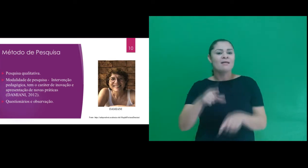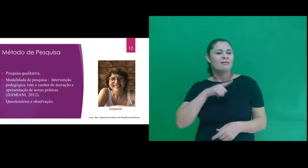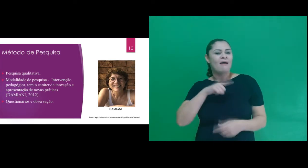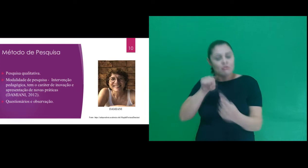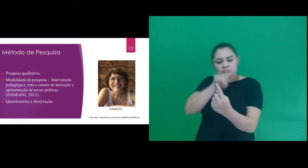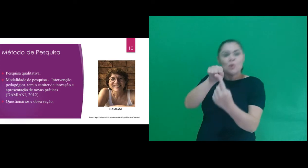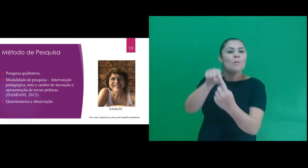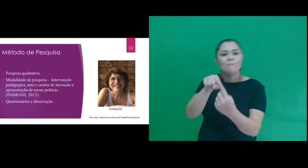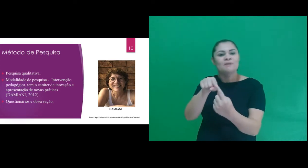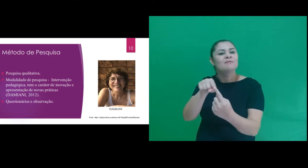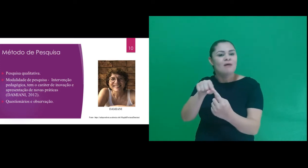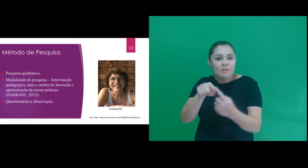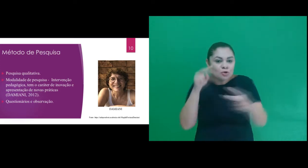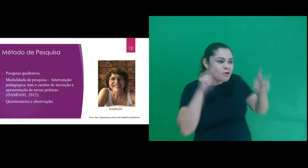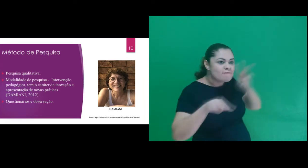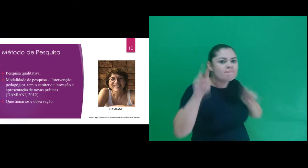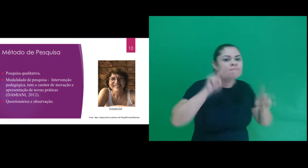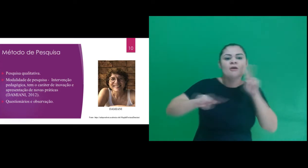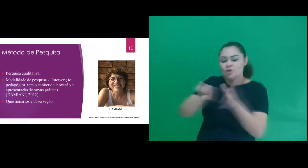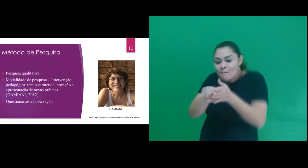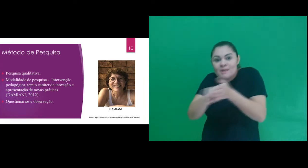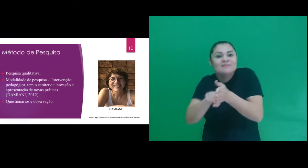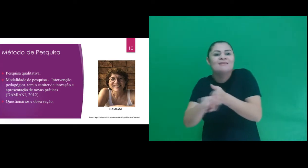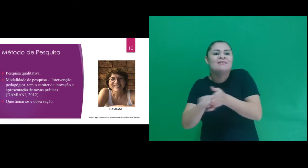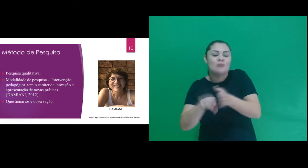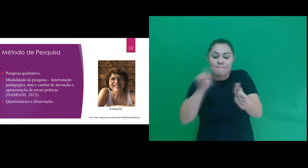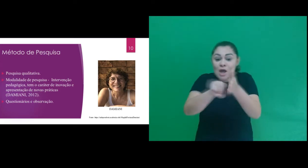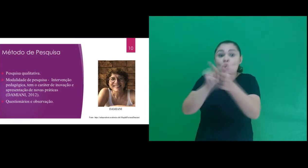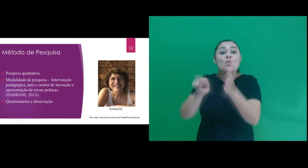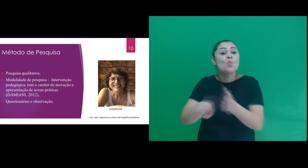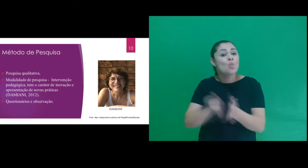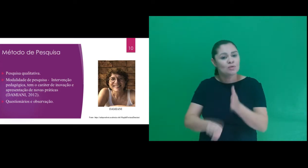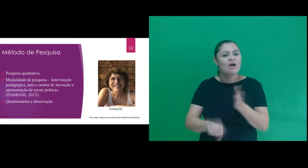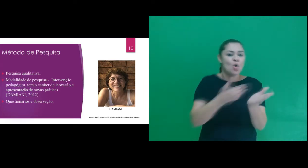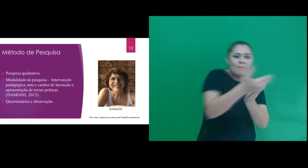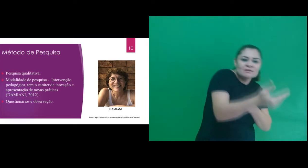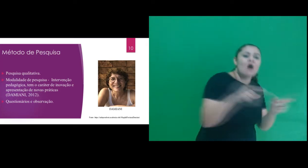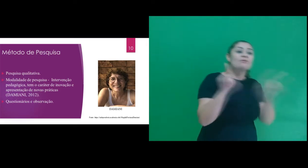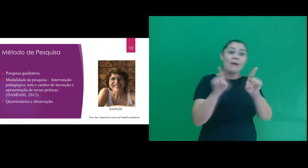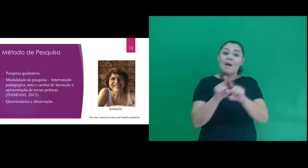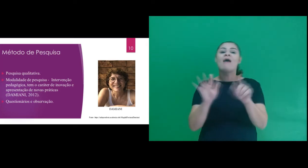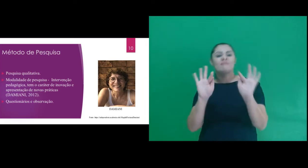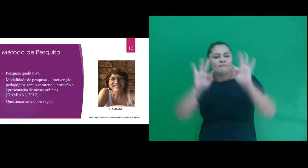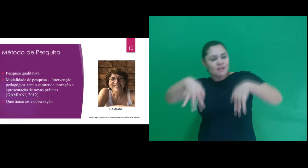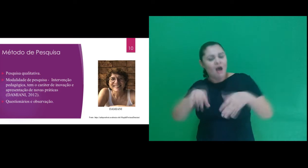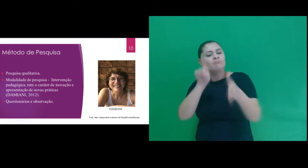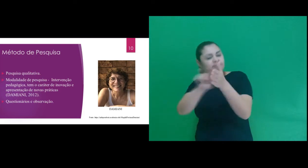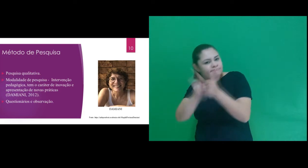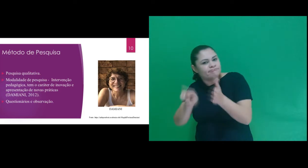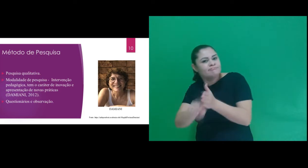também nos baseamos na técnica de investigação por meio de questionários inicial e final.